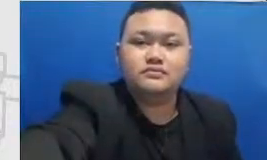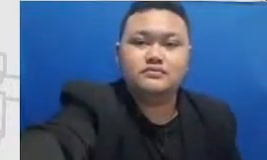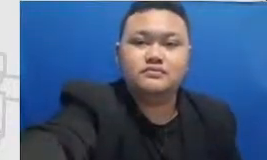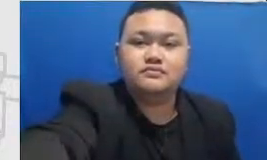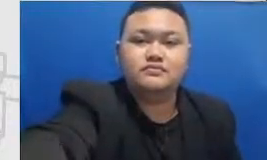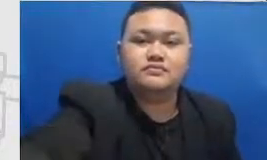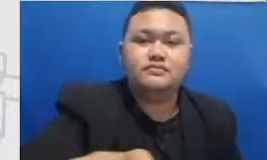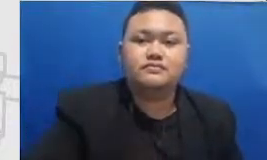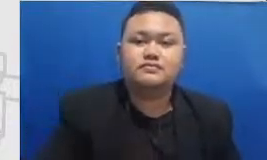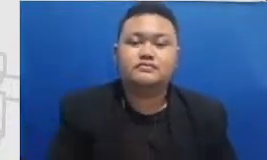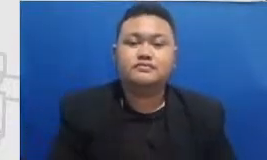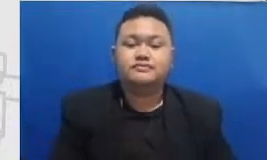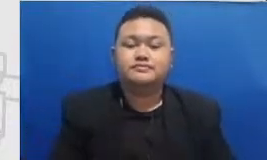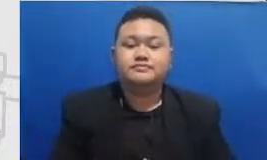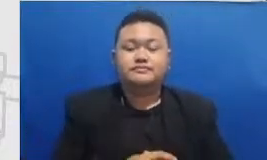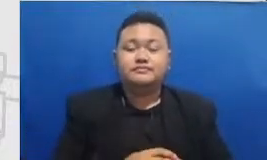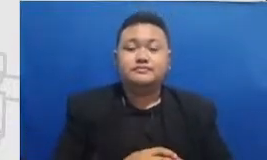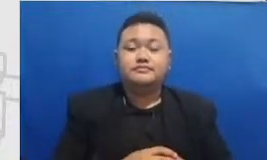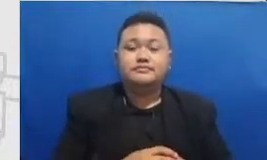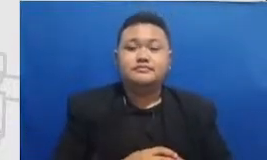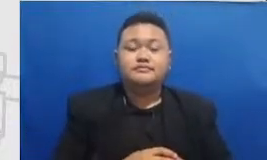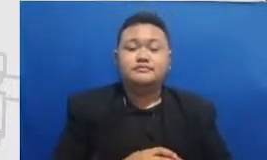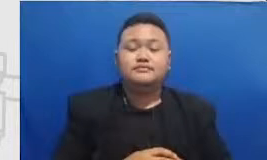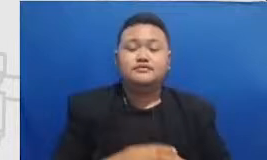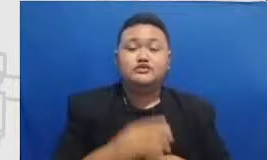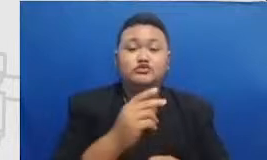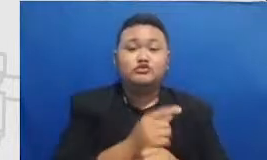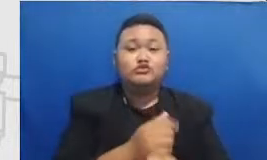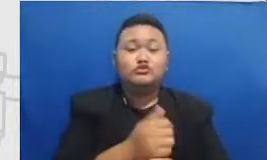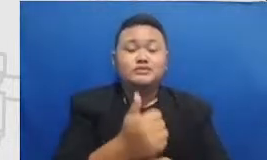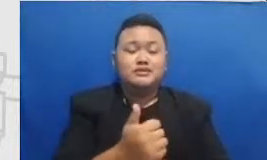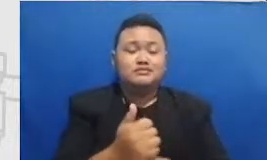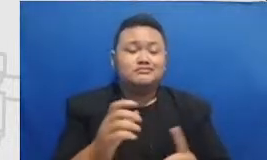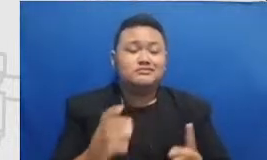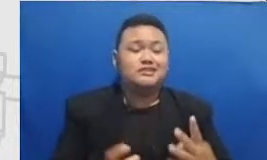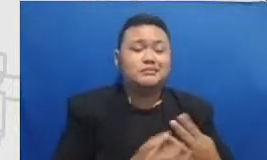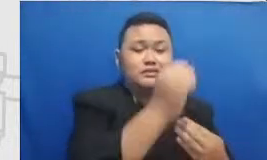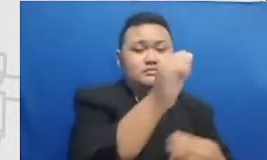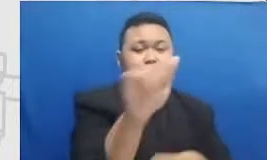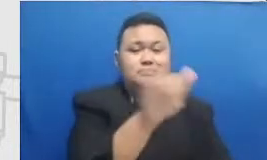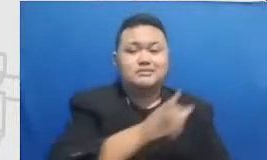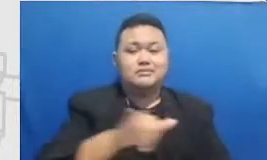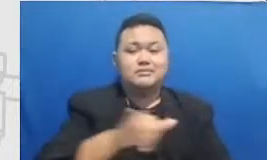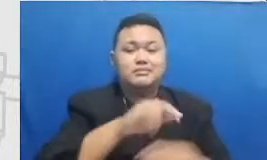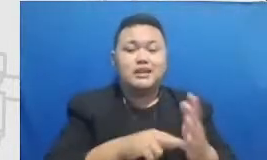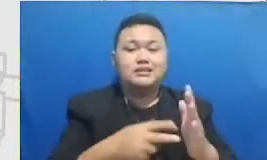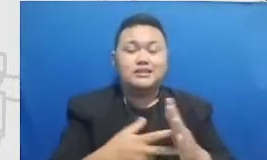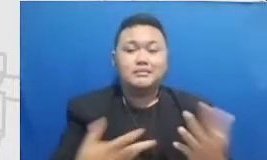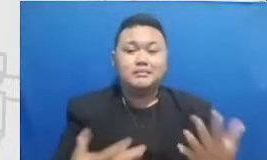dan Ibu mencapainya bersama-sama air raksa target of mentasi modifikasi dari definisi